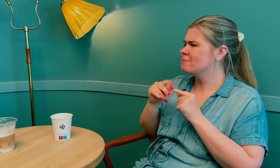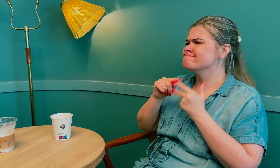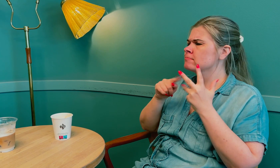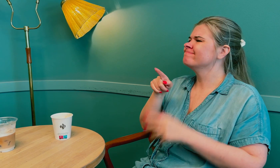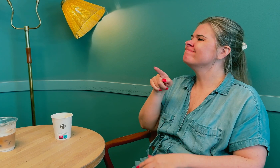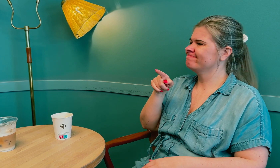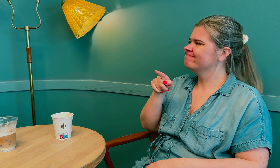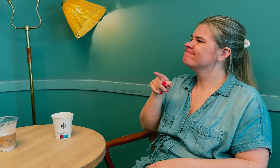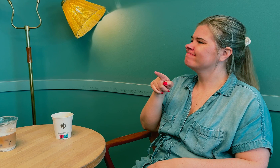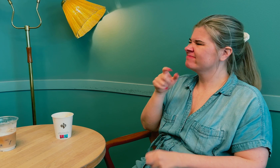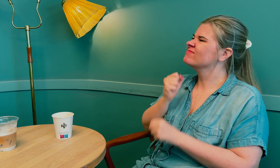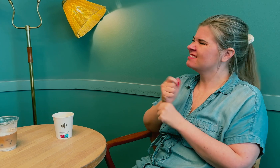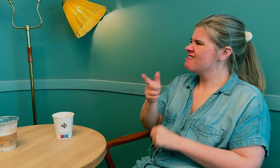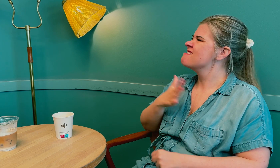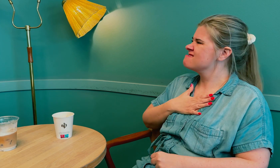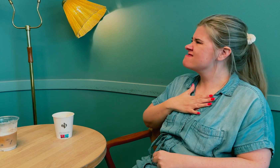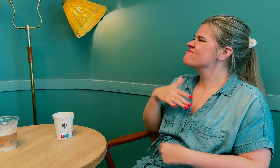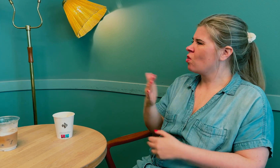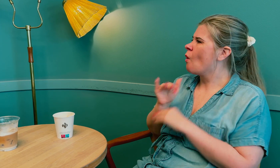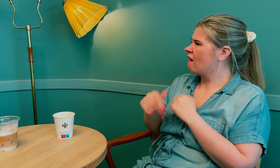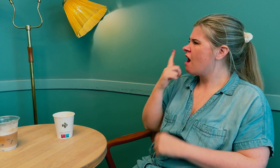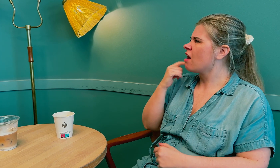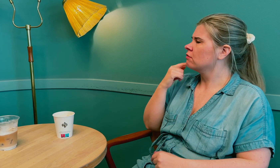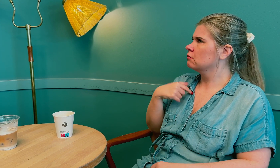Jeg la frem mine problemer, og legen var sikker på at jeg hadde kommet i overgangsalderen.